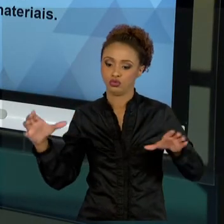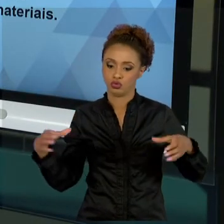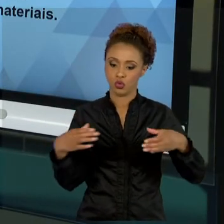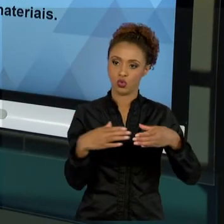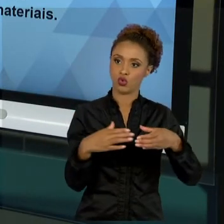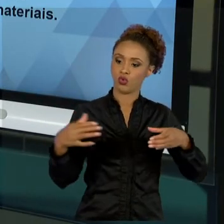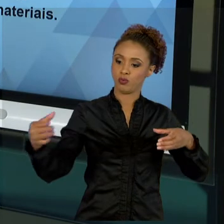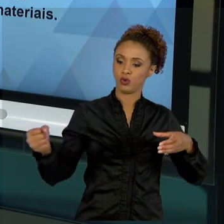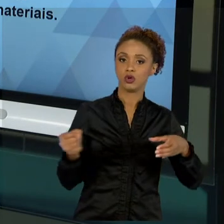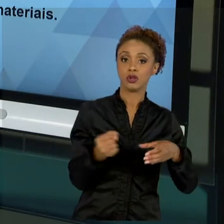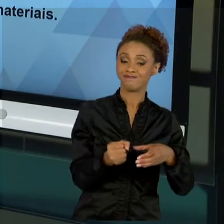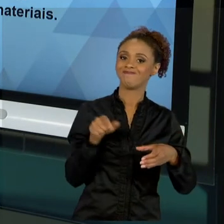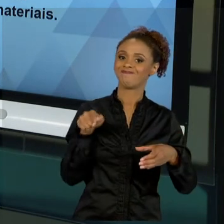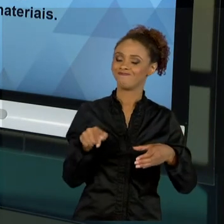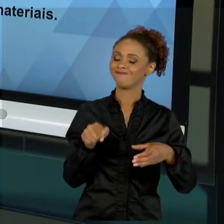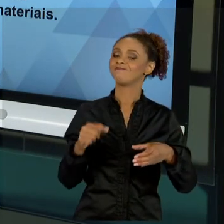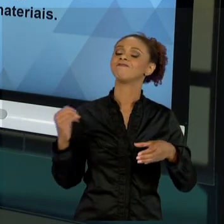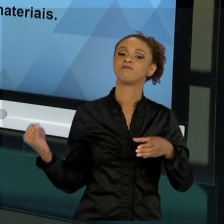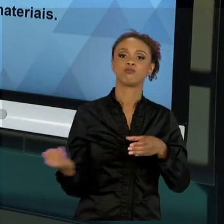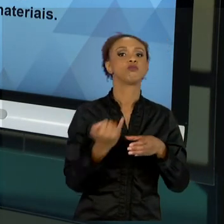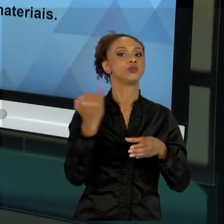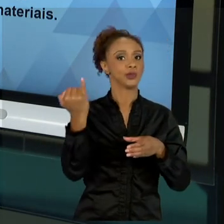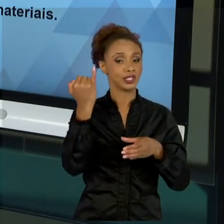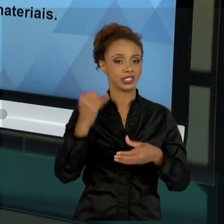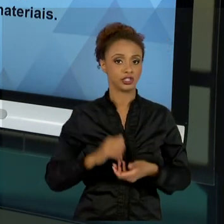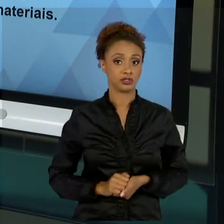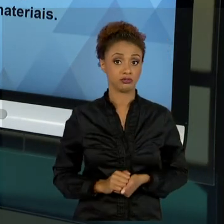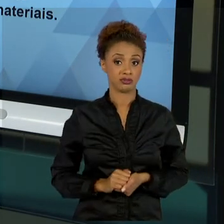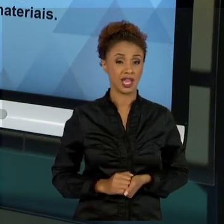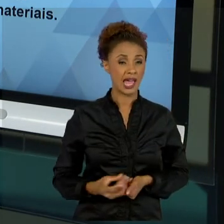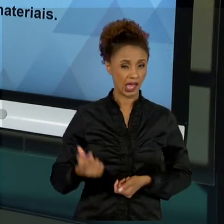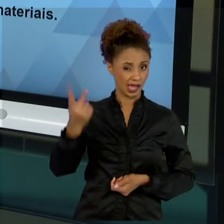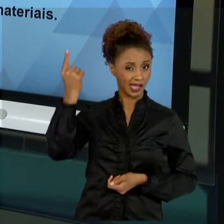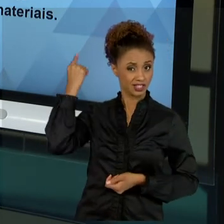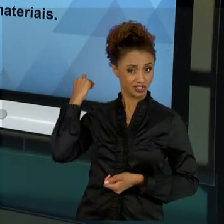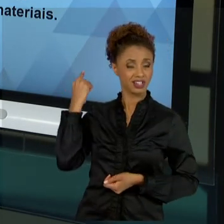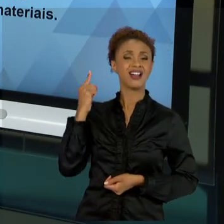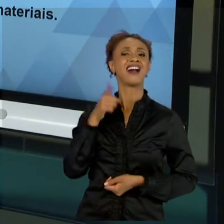PASSADO, PECAMOS MUITO AO ENTENDER O SER HUMANO